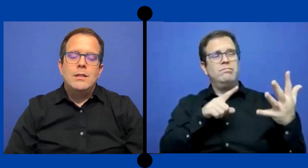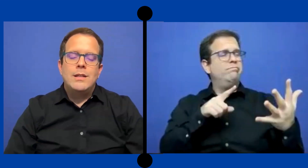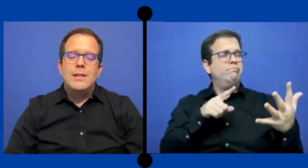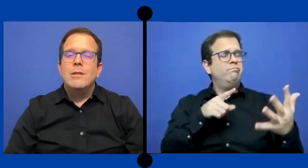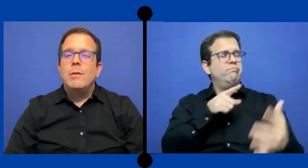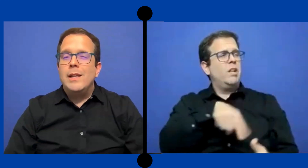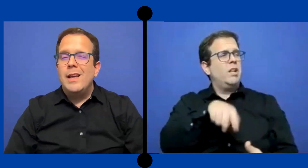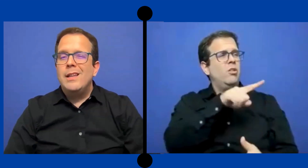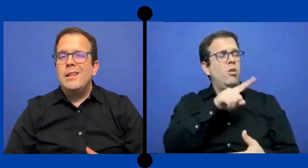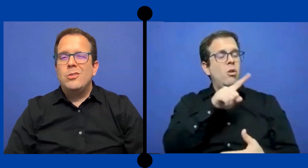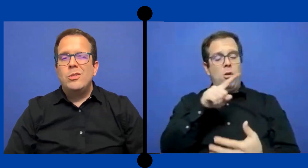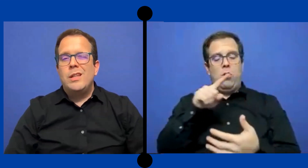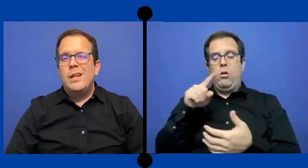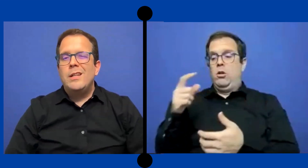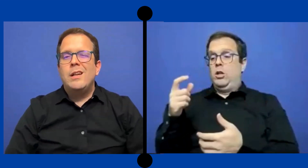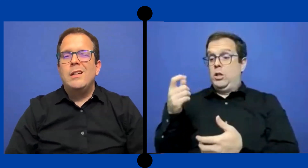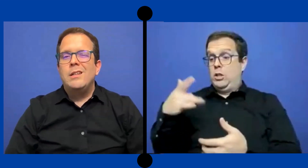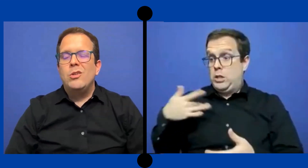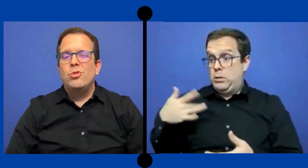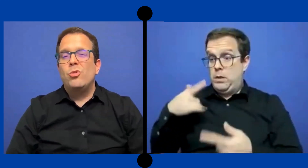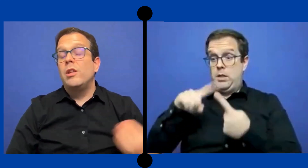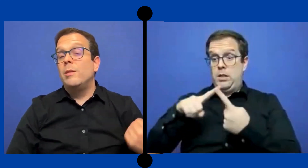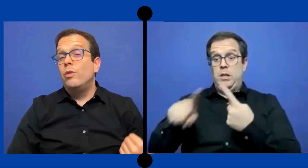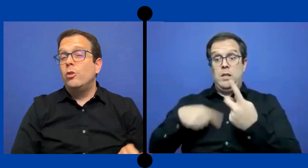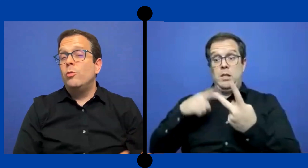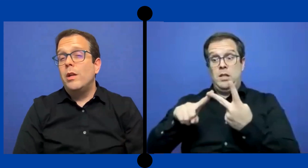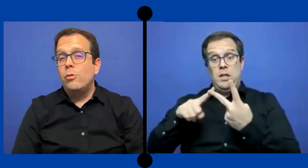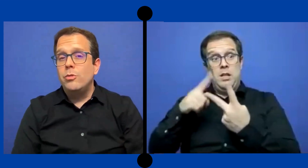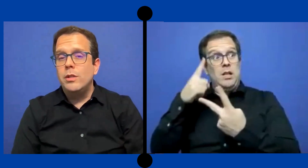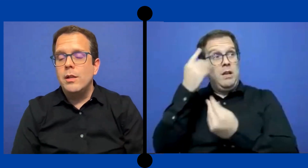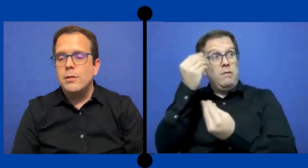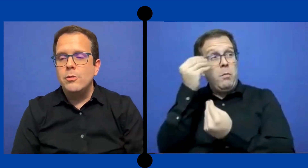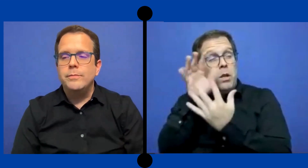Esas sensibilidades y esos detalles que que nosotros ... tenemos que tomar en consideración.